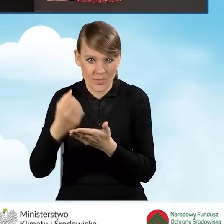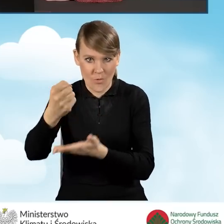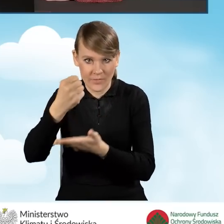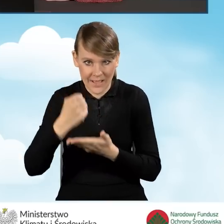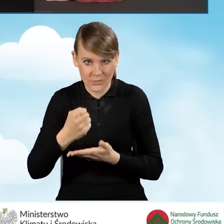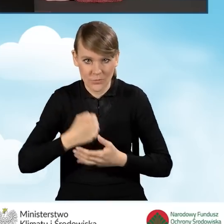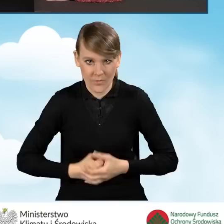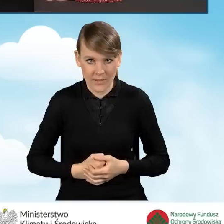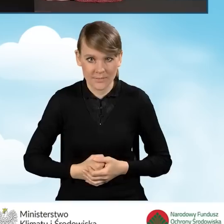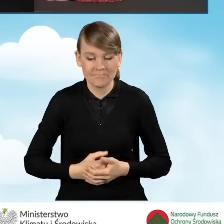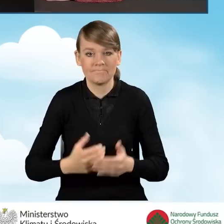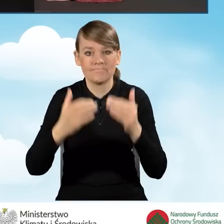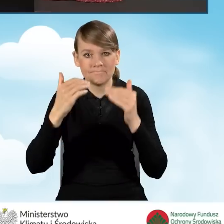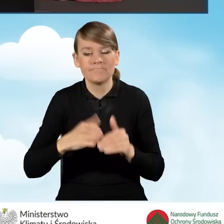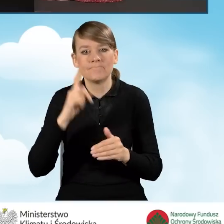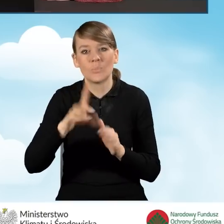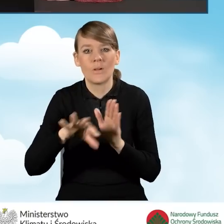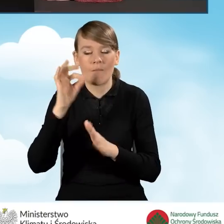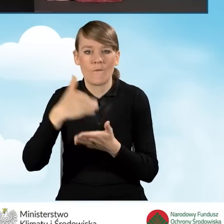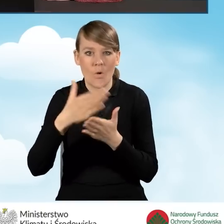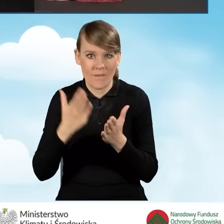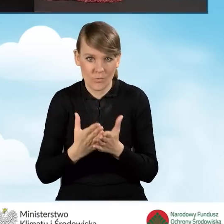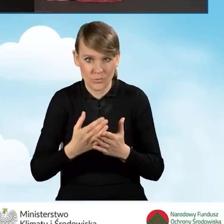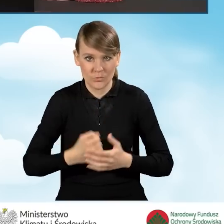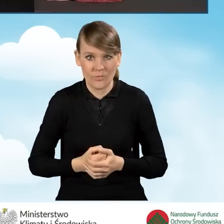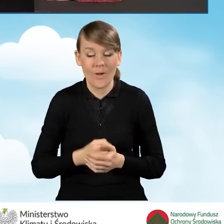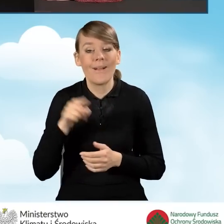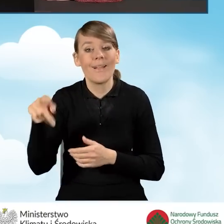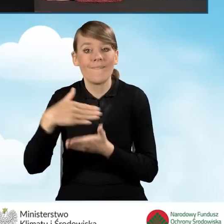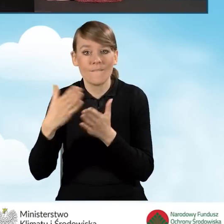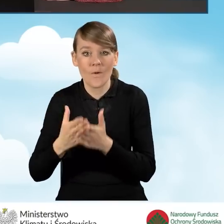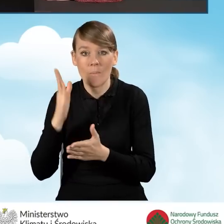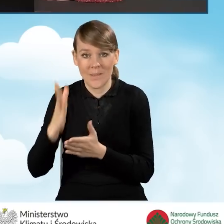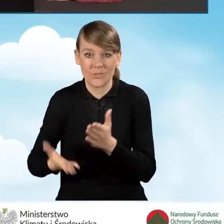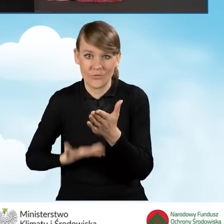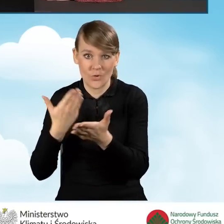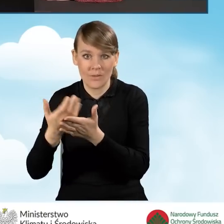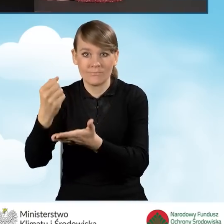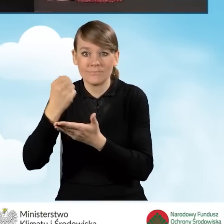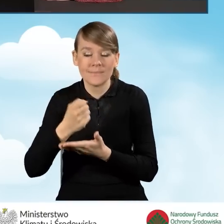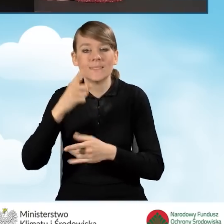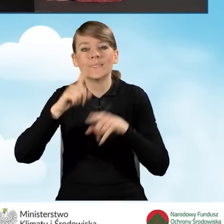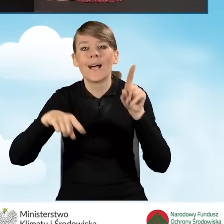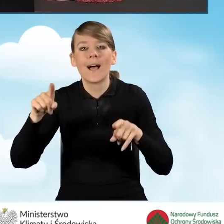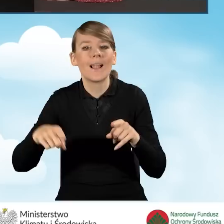Następnie musimy wybrać województwo. To województwo, do którego będziemy składać nasz wniosek o dofinansowanie zależy od lokalizacji budynku,